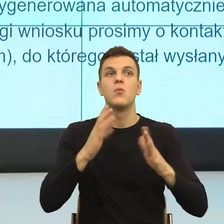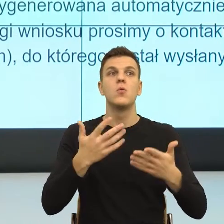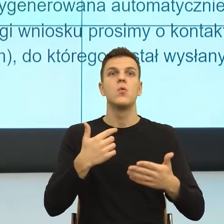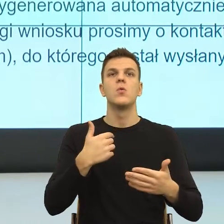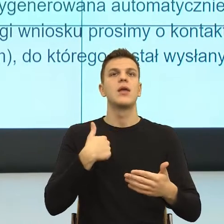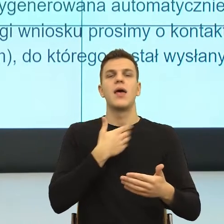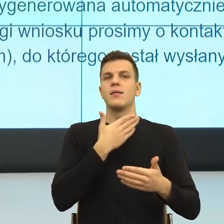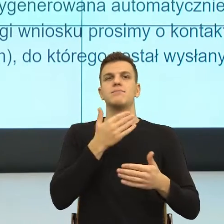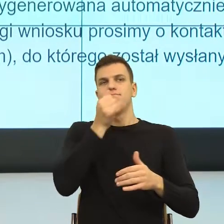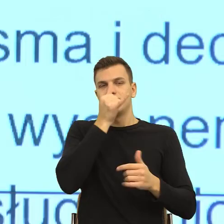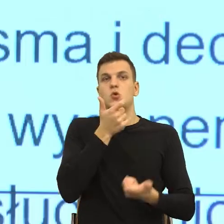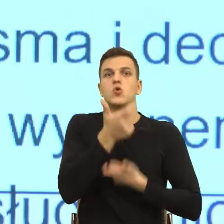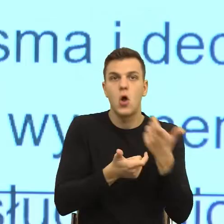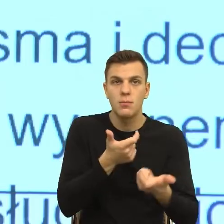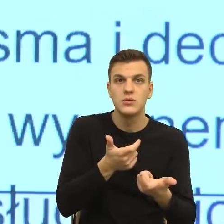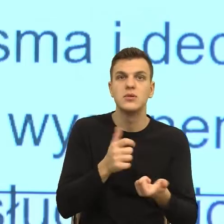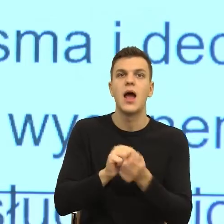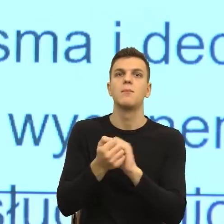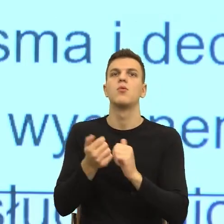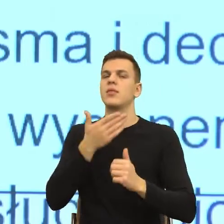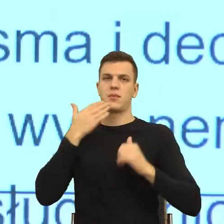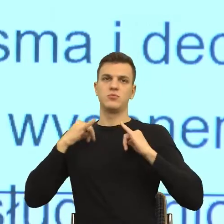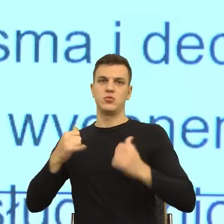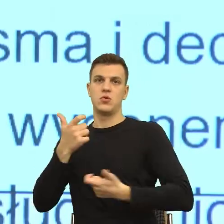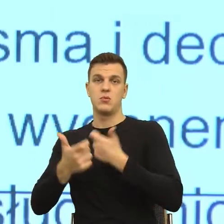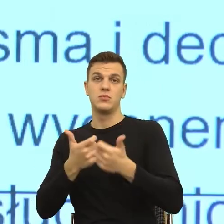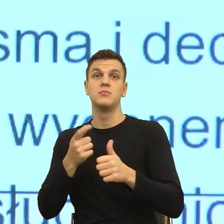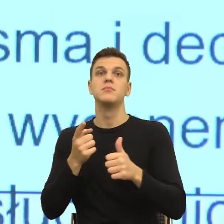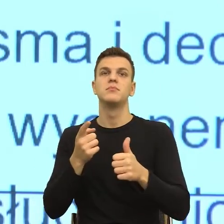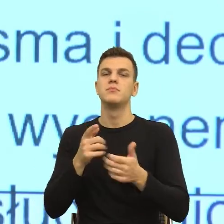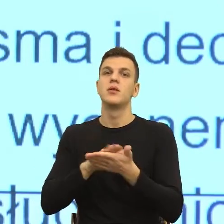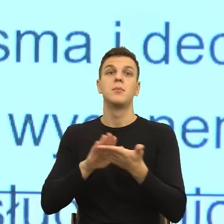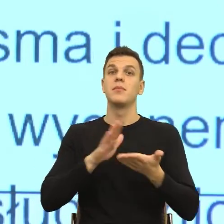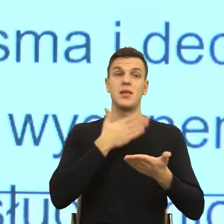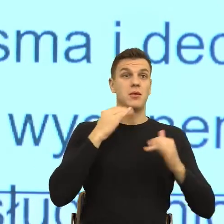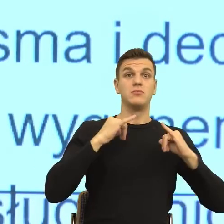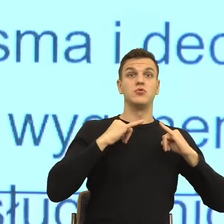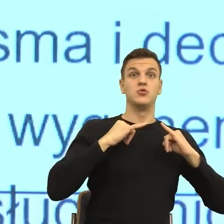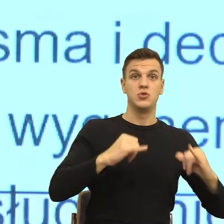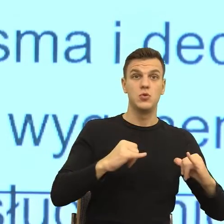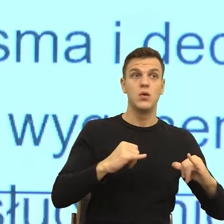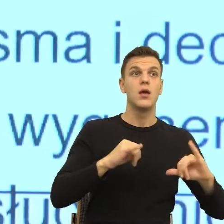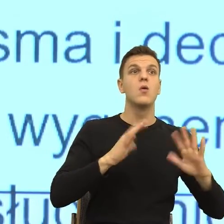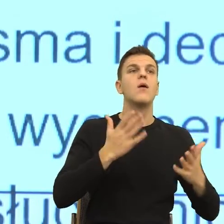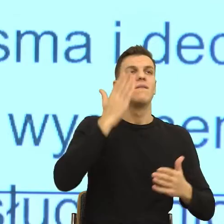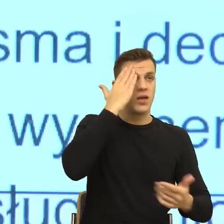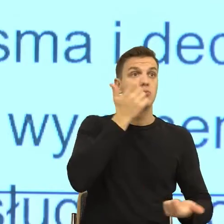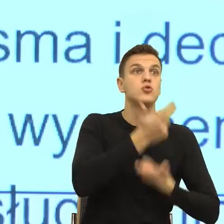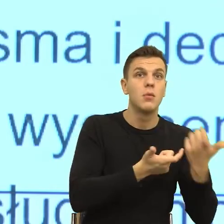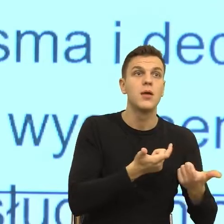Bezradność to jest wiem, co mam zrobić, bezsilność, wiem co mam robić, ale nie mam na to siły, bezradność, nie mam na to rady, nie wiem,